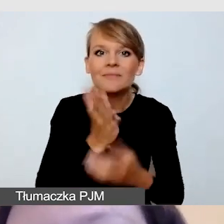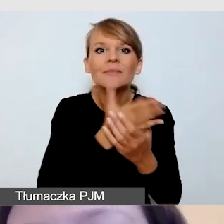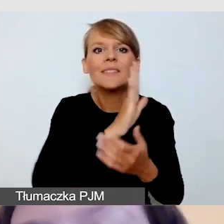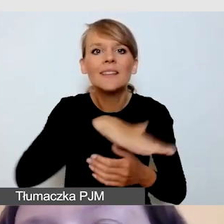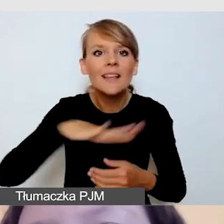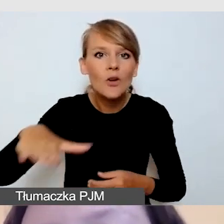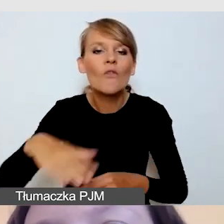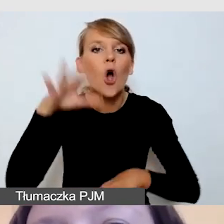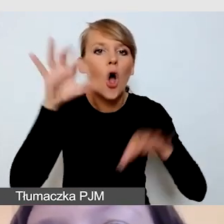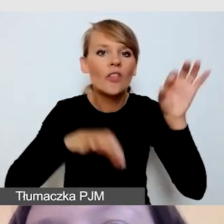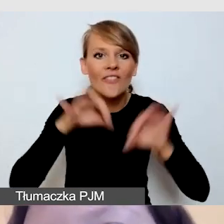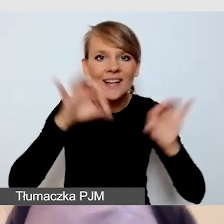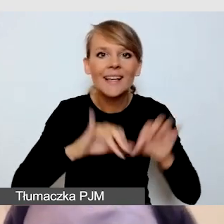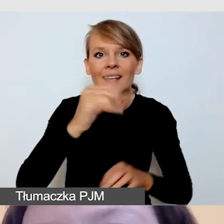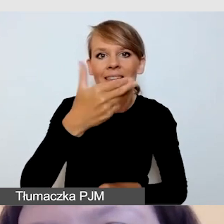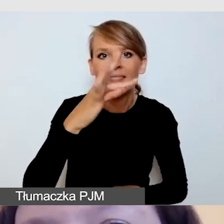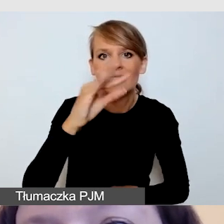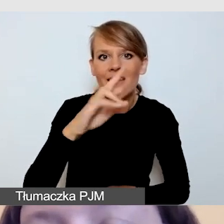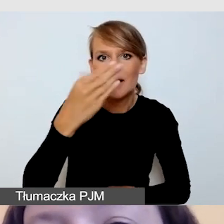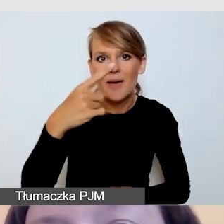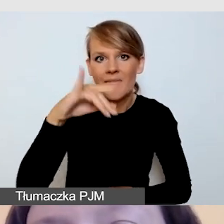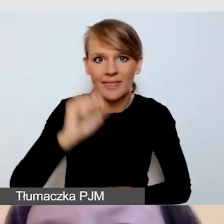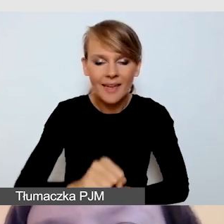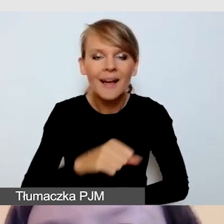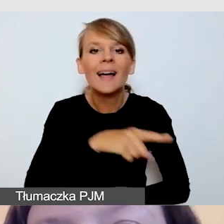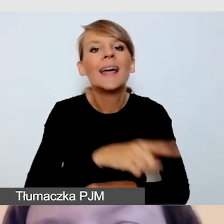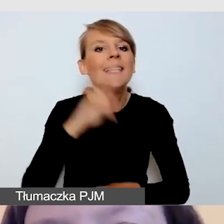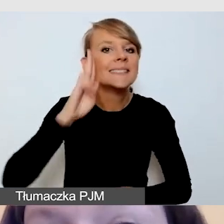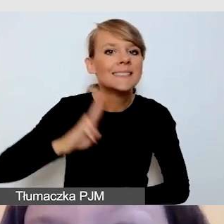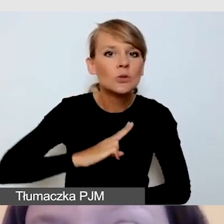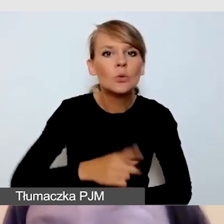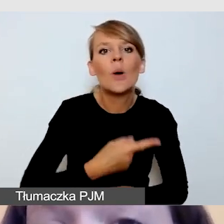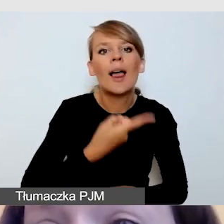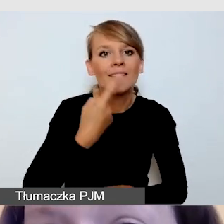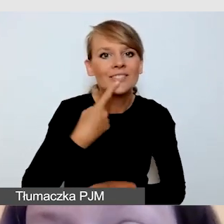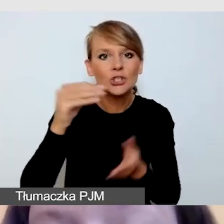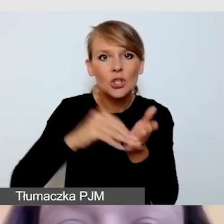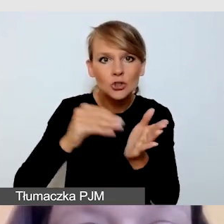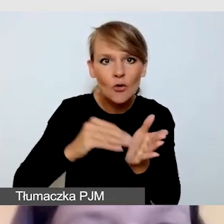którą w Instytucie Lingwistyki Stosowanej organizowaliśmy w roku 2019,